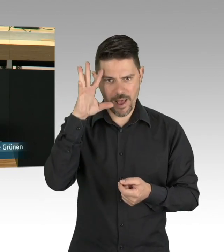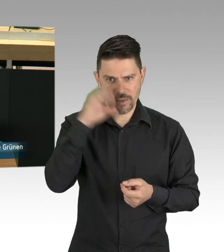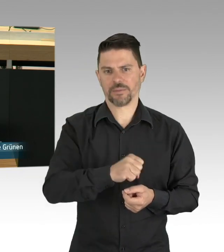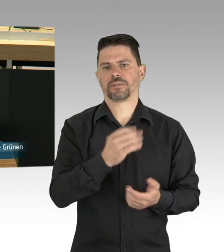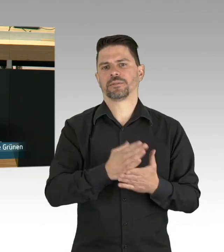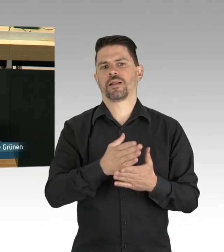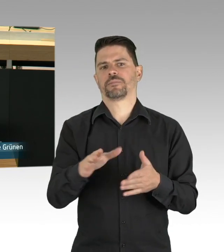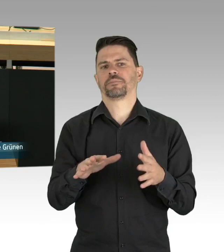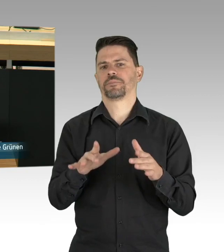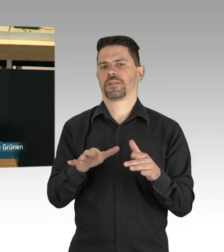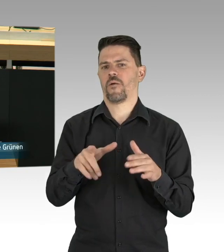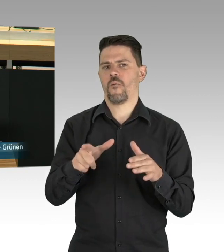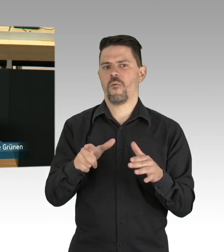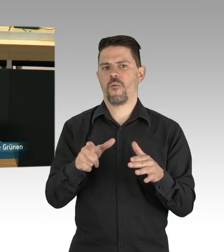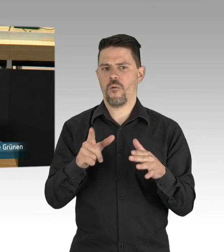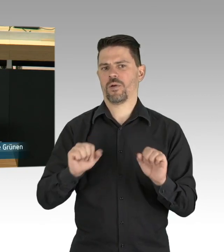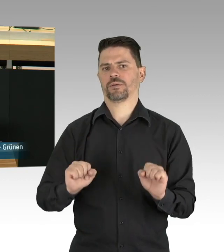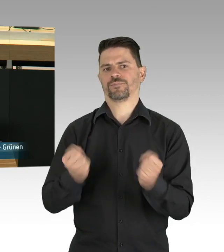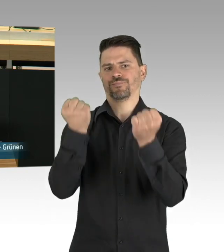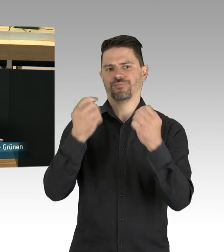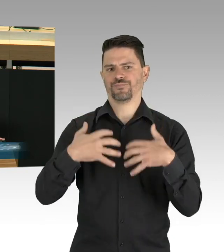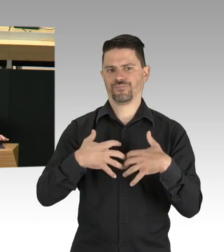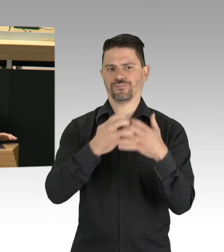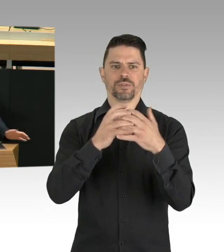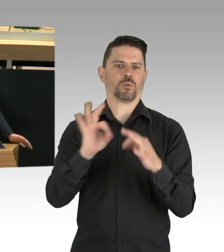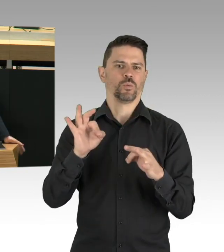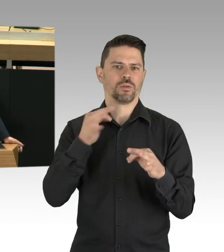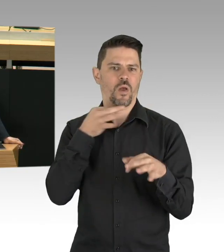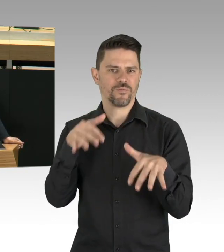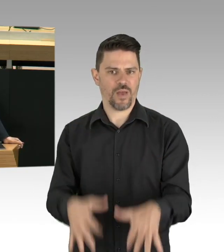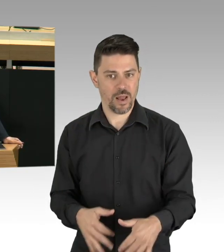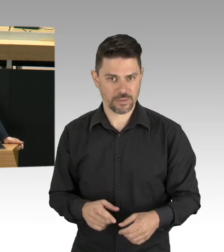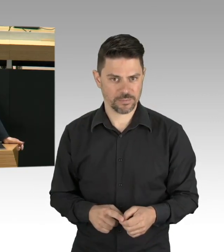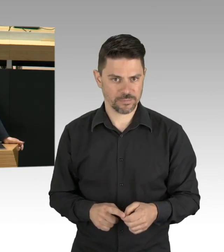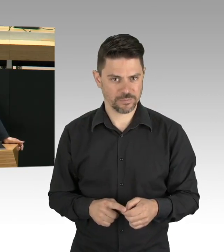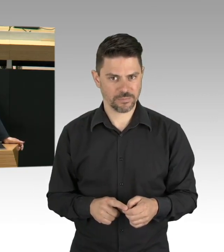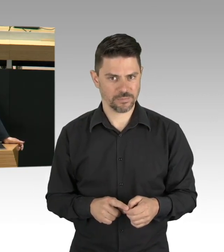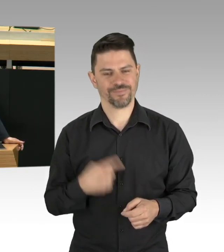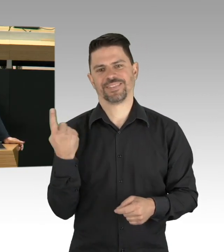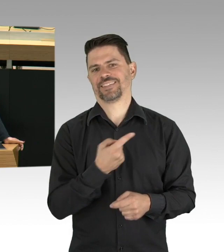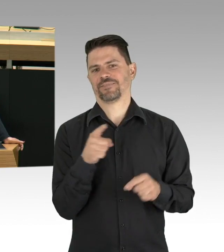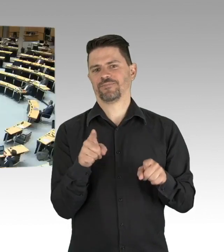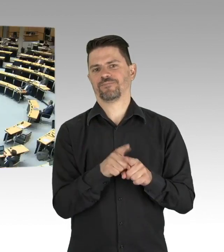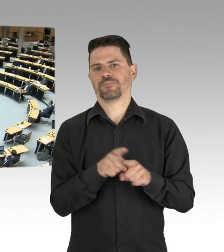gehört zu den Aufgaben, die wir jetzt angehen sollten. (Beifall)